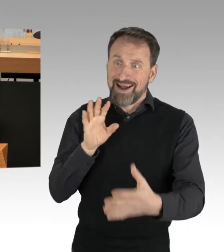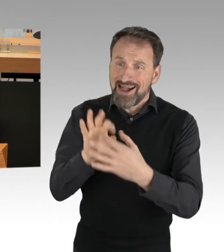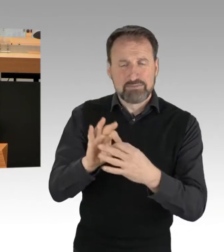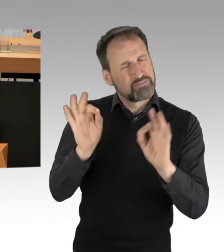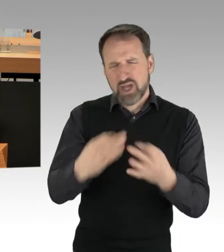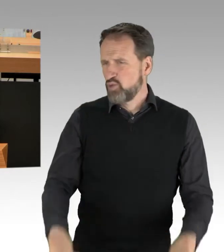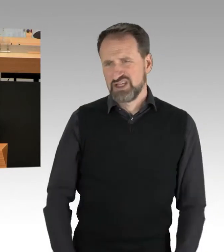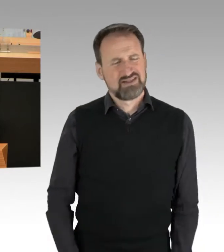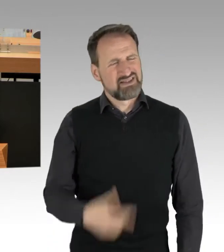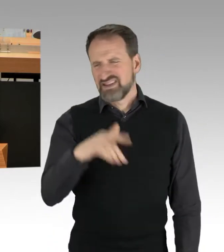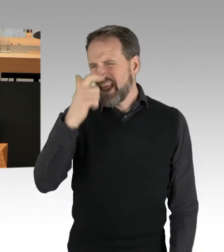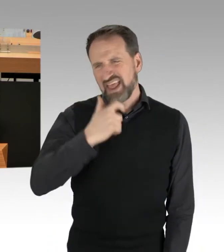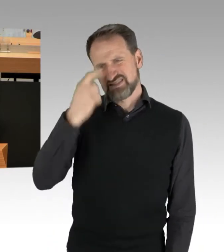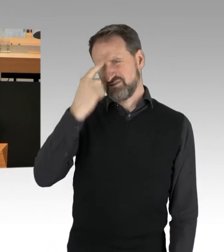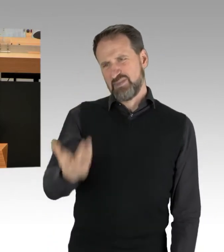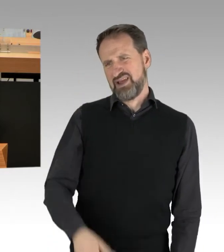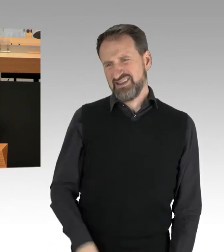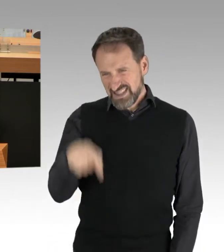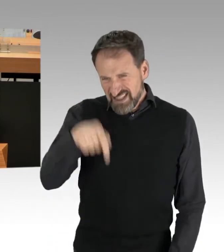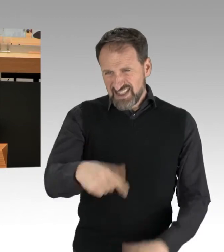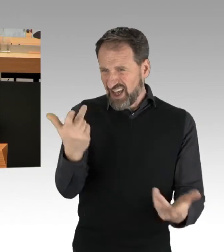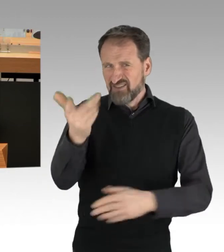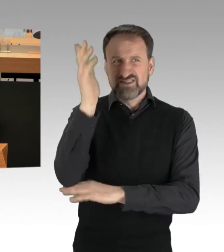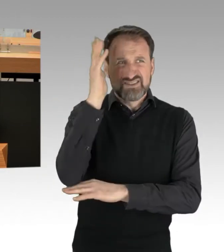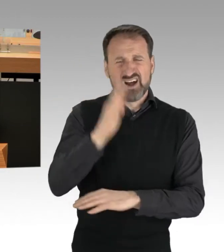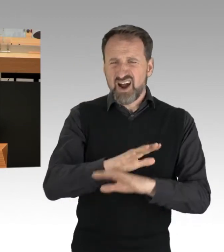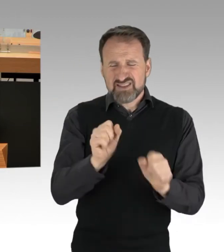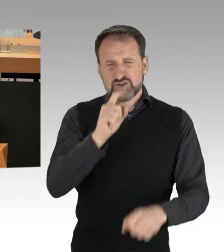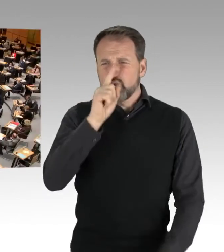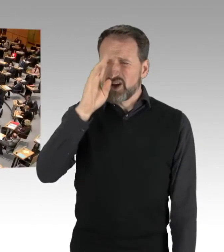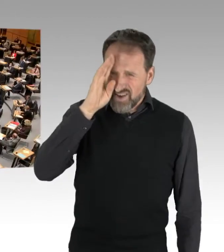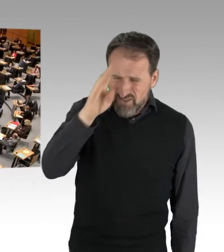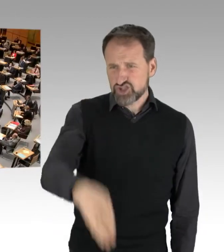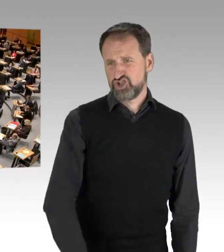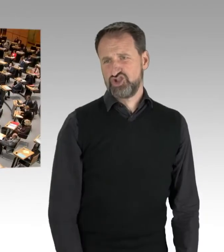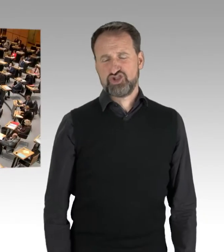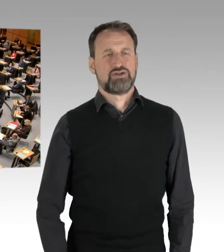es ist einfach nur Quatsch, was Sie hier vortragen. (Applaus)